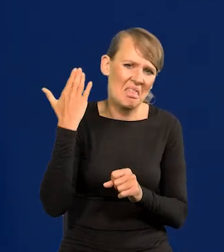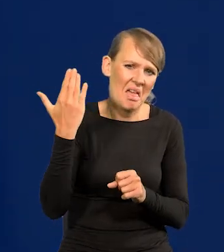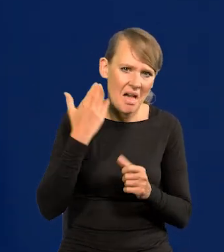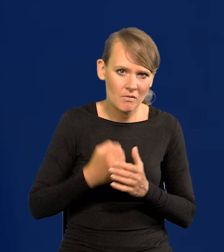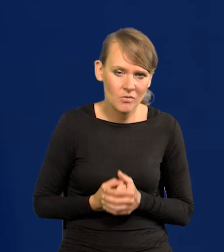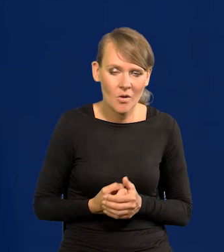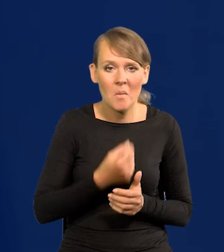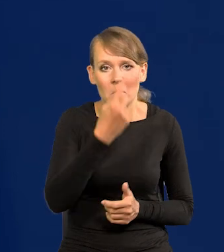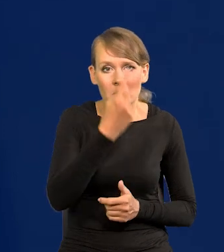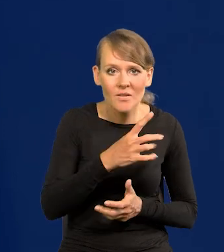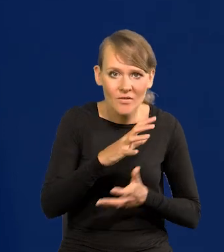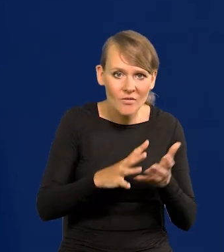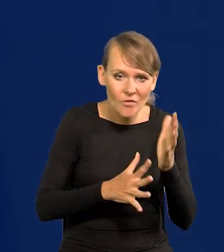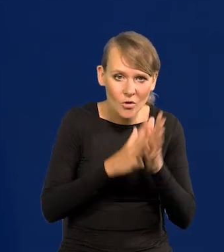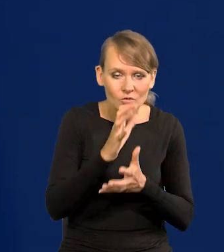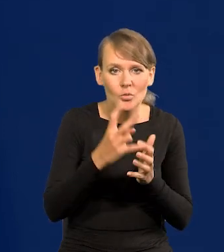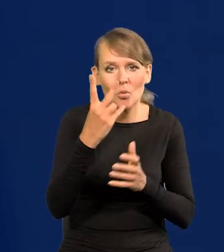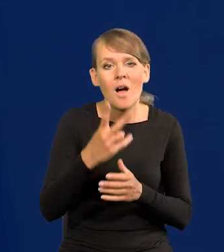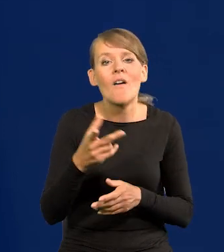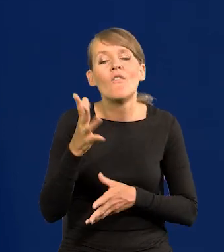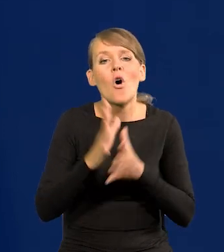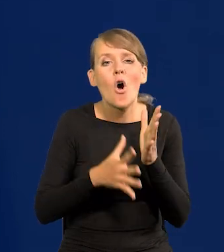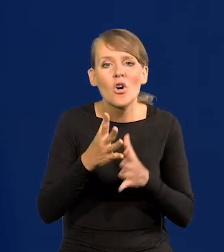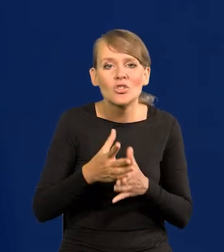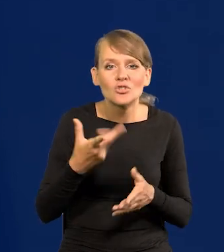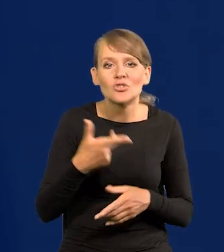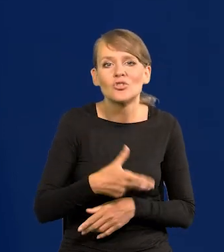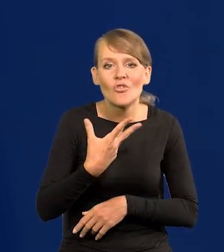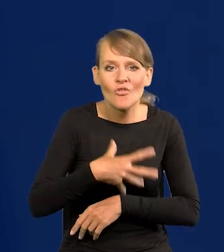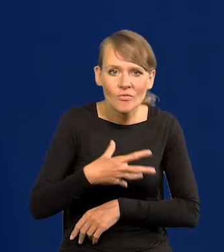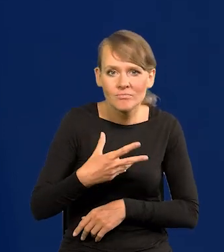Pierwsza, druga wojna, wojna szwedzka, ograbienie Polski całkowite.